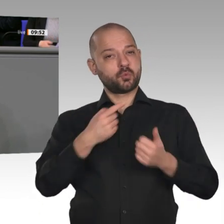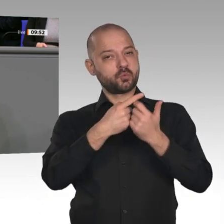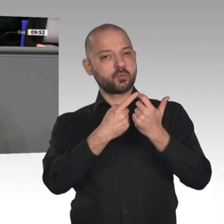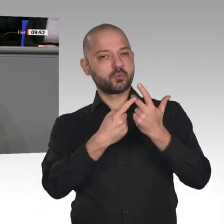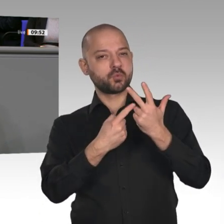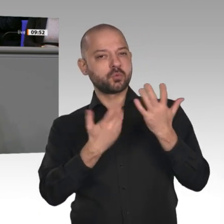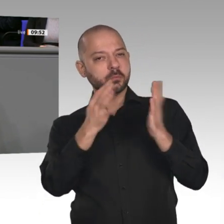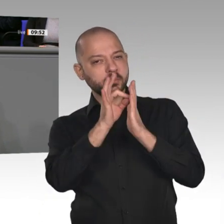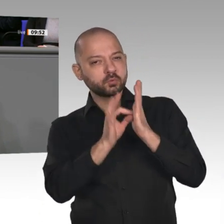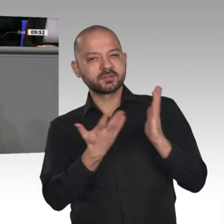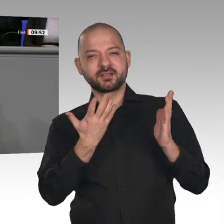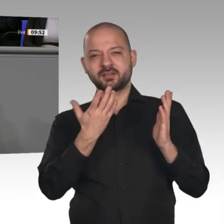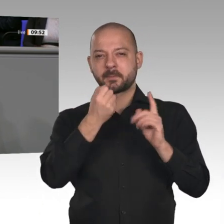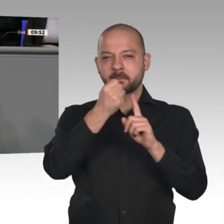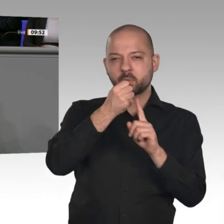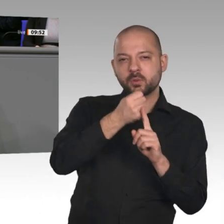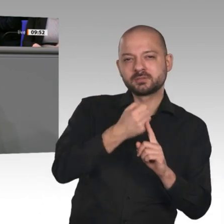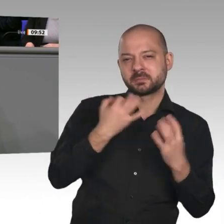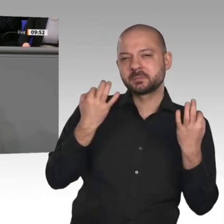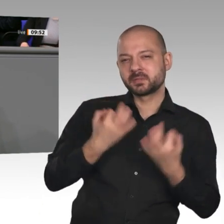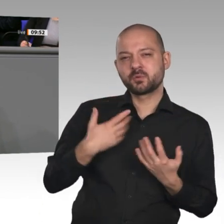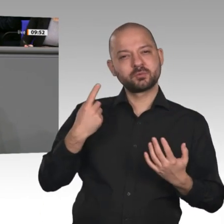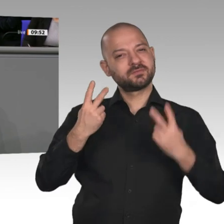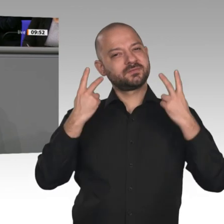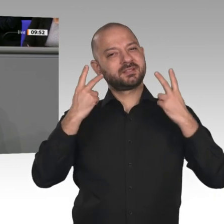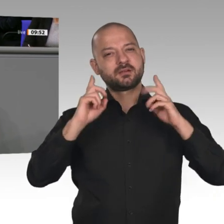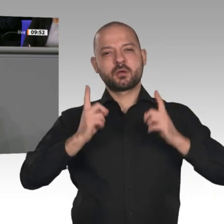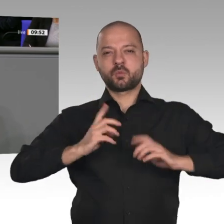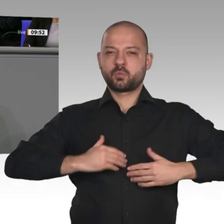Politik offen, engagiert und mutig die Verantwortung für die Zukunftsfragen zu übernehmen.